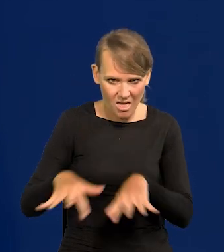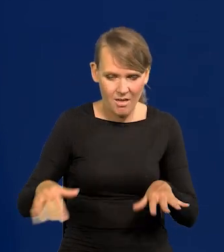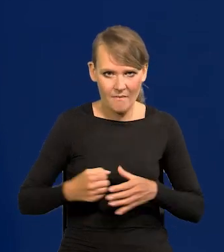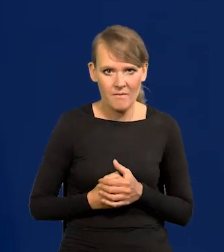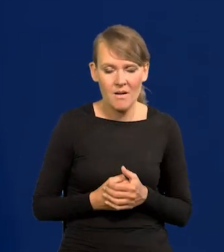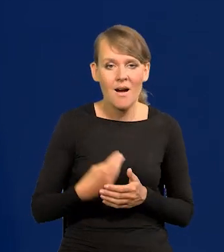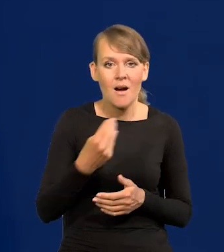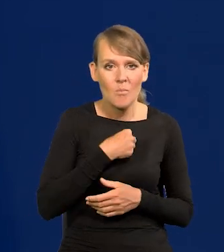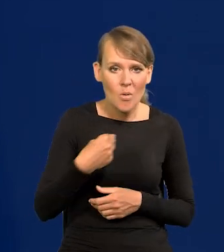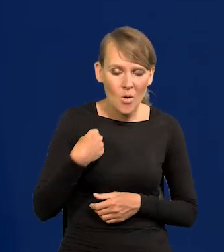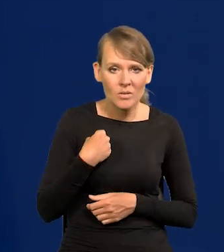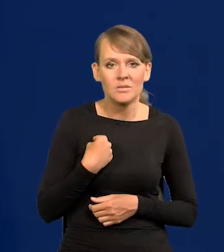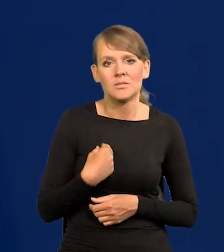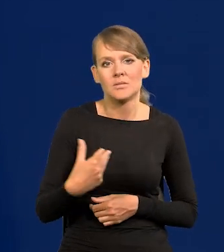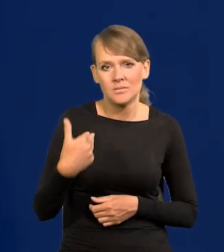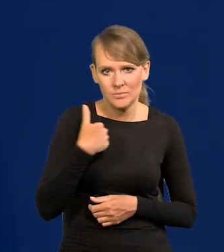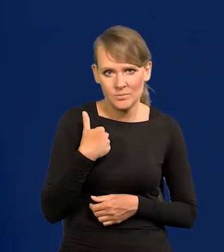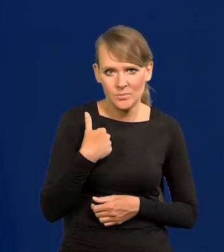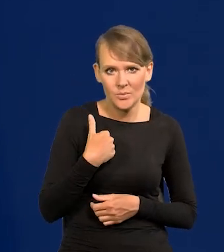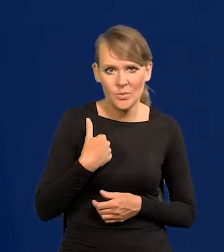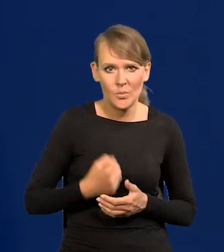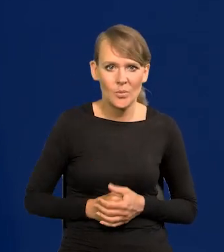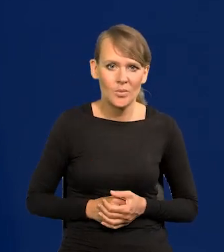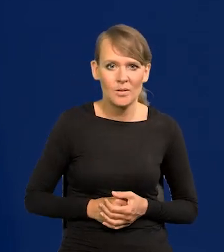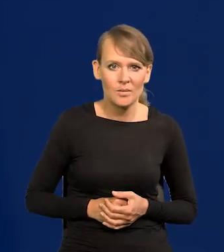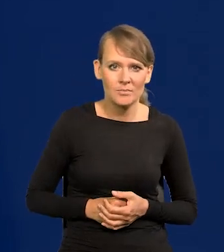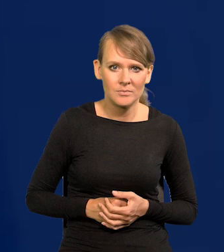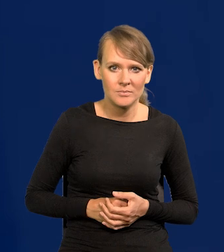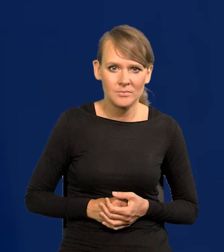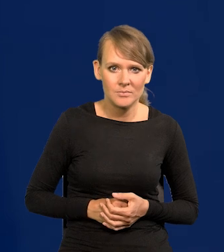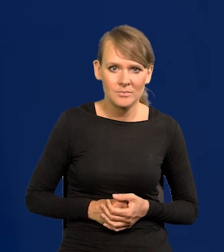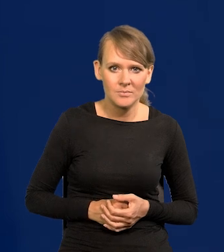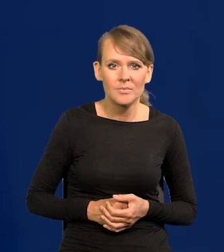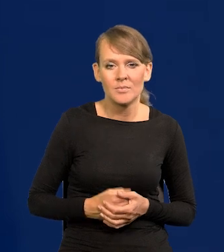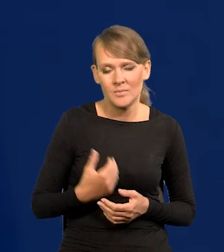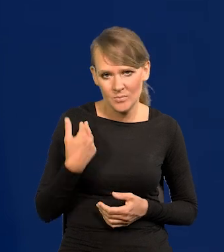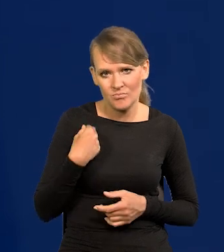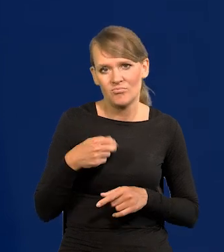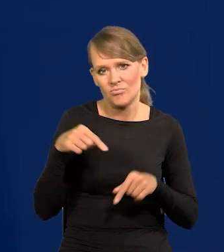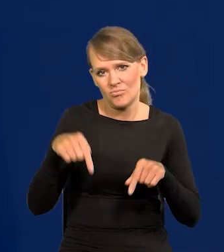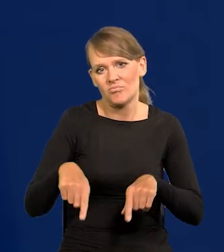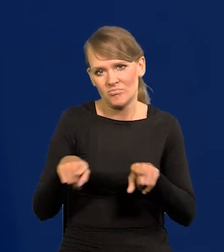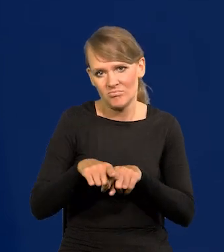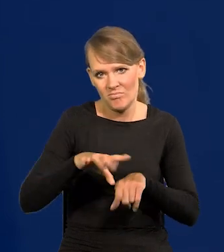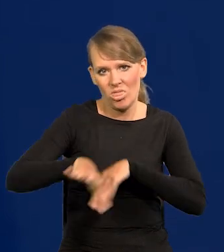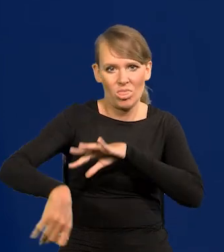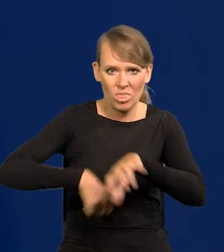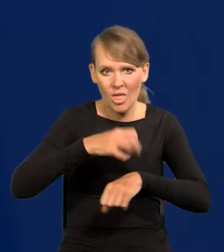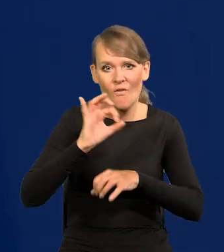Polska była po stronie tych wyjaławianych z kultury, grabionych.